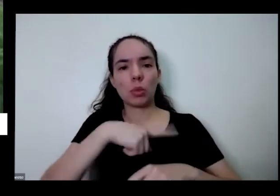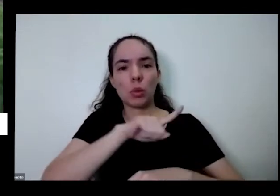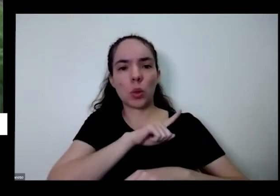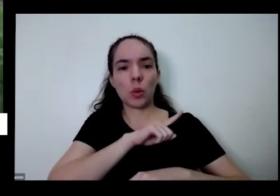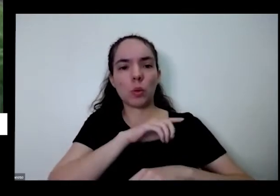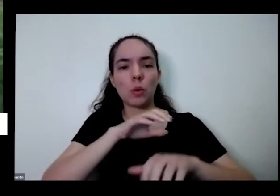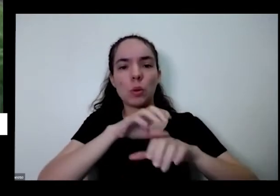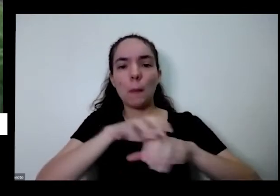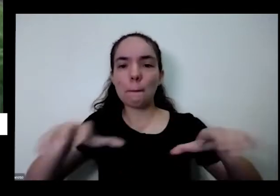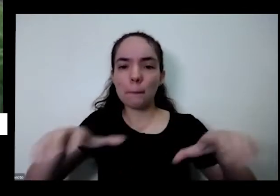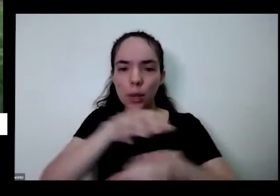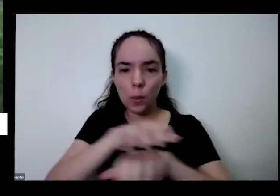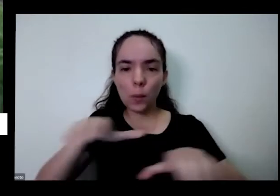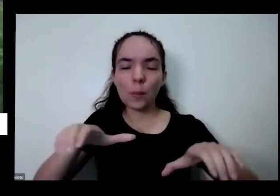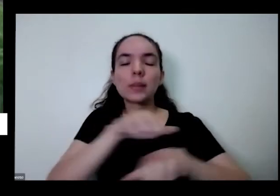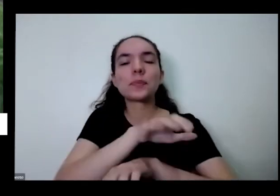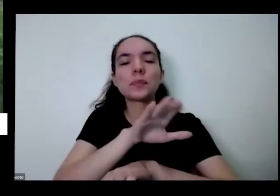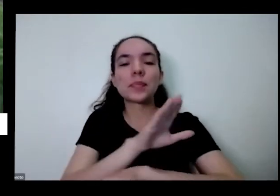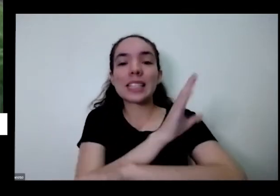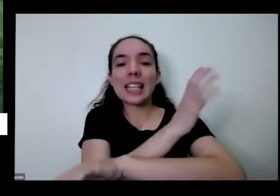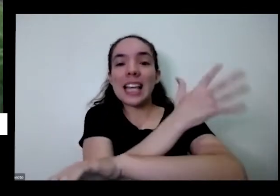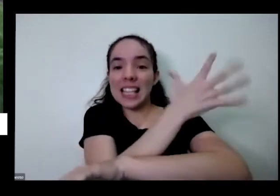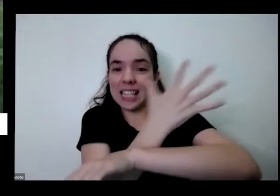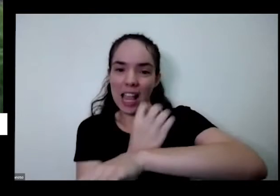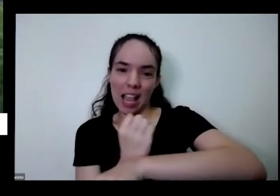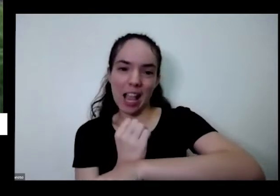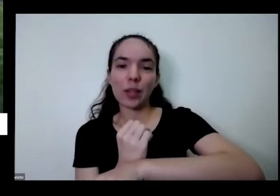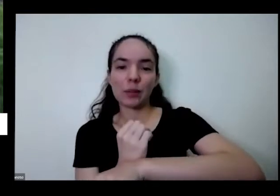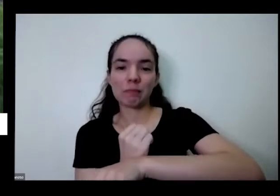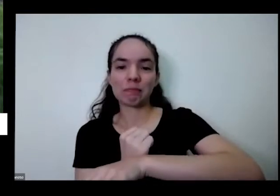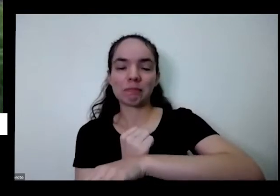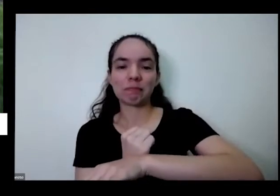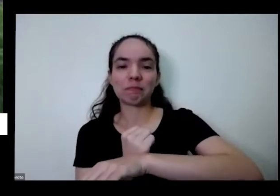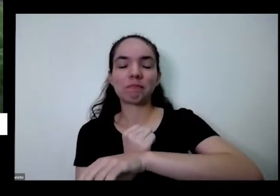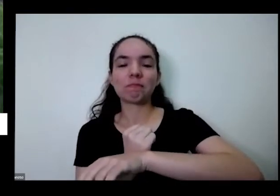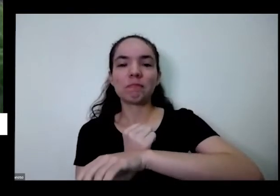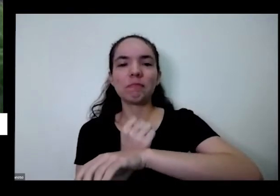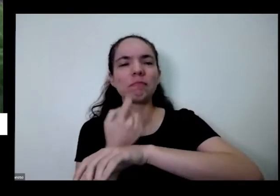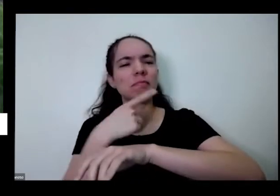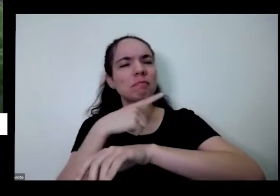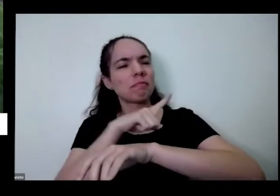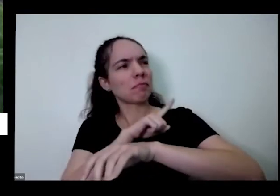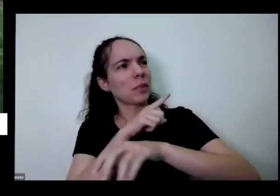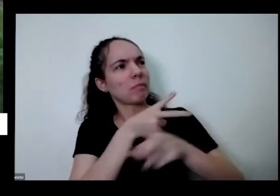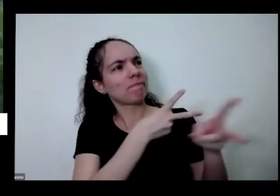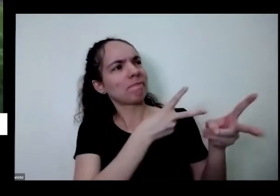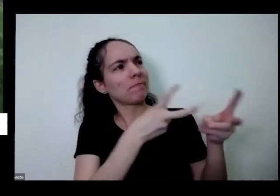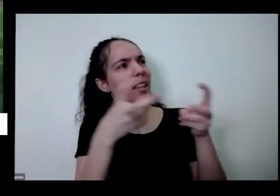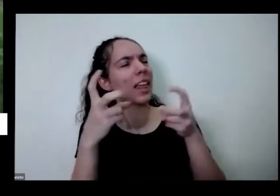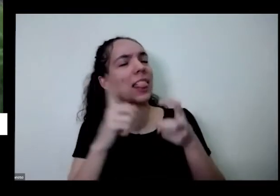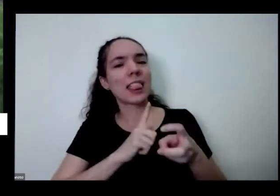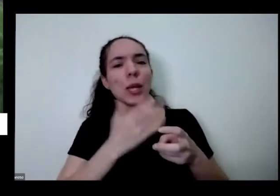lá agora Aqui em Brasília está no Bioma Cerrado a gente vai ver todas as cores que tem nos errado